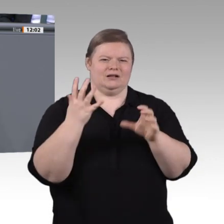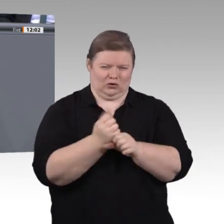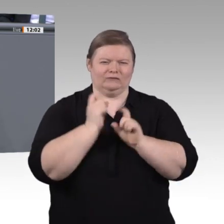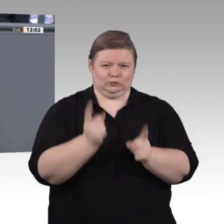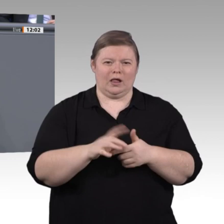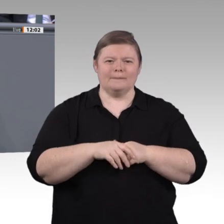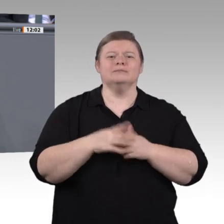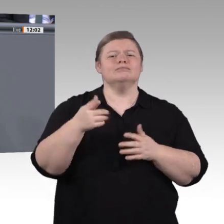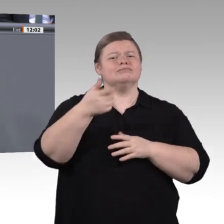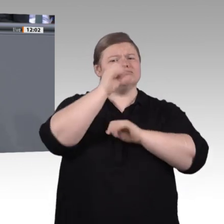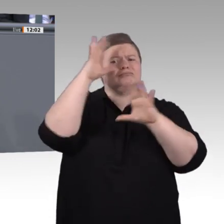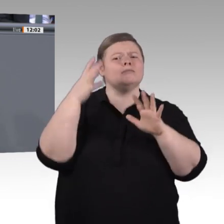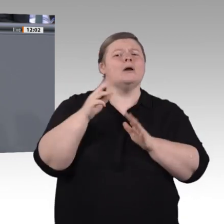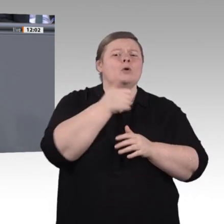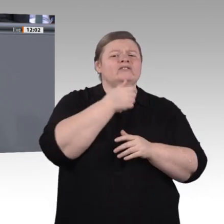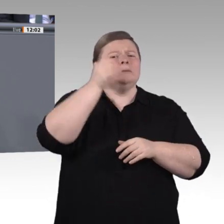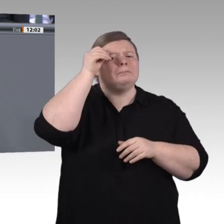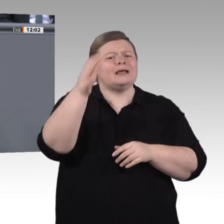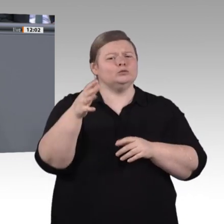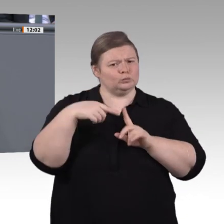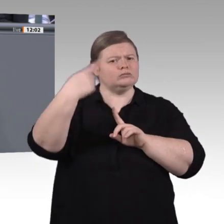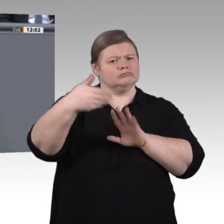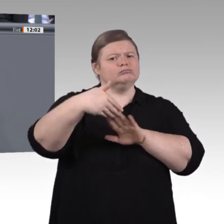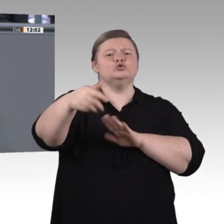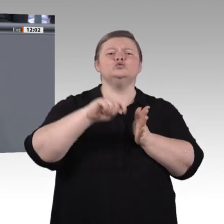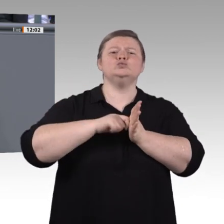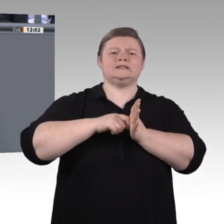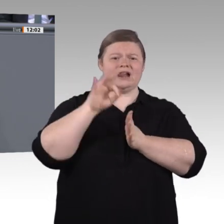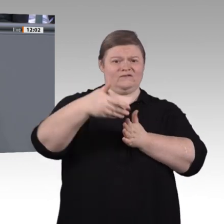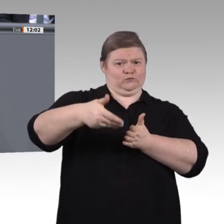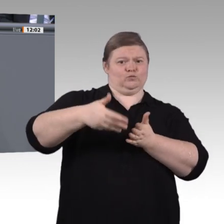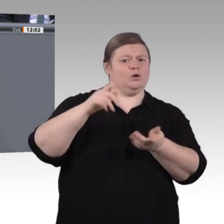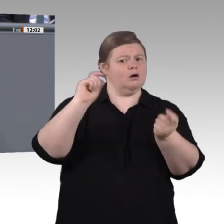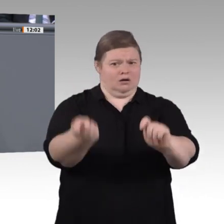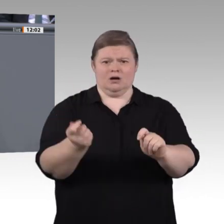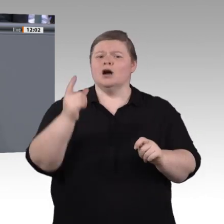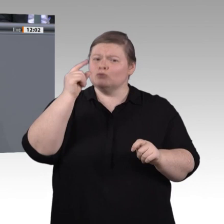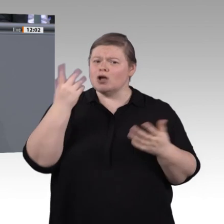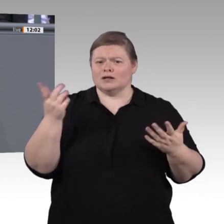Wie sind die Arbeitsverhältnisse dort? Oder: Wie kann man Anreize schaffen, um ebendiese Arbeit zu verbessern?